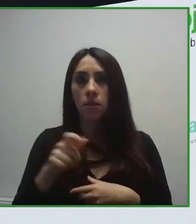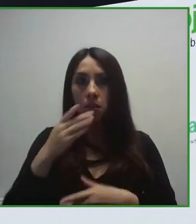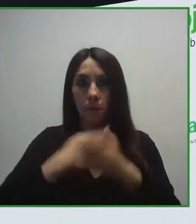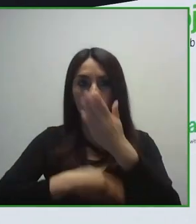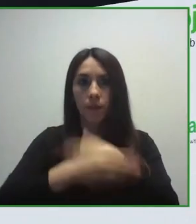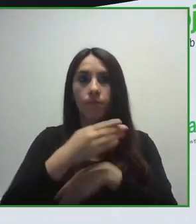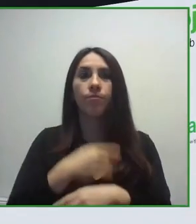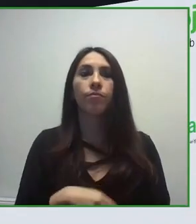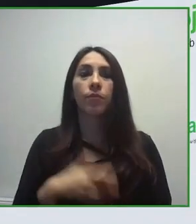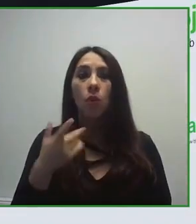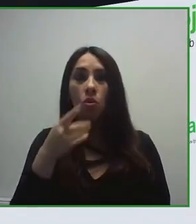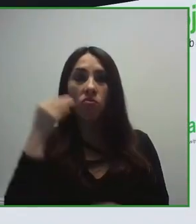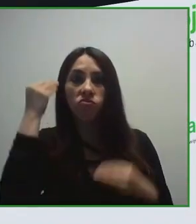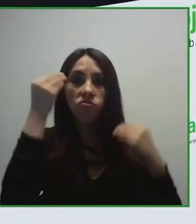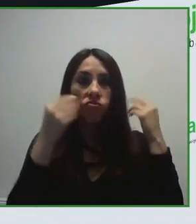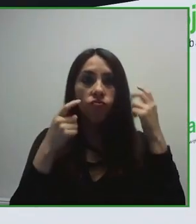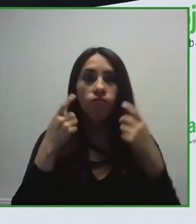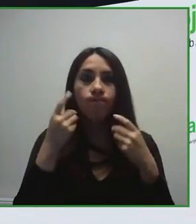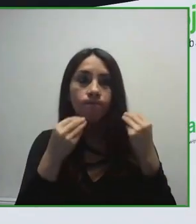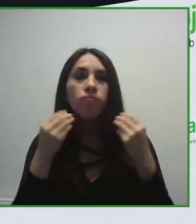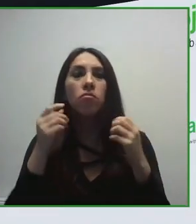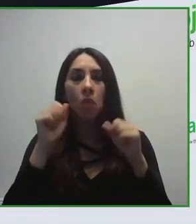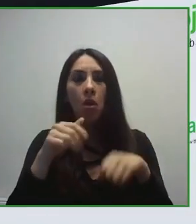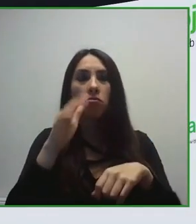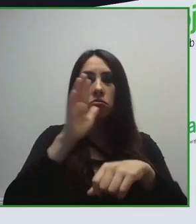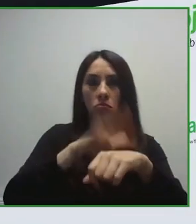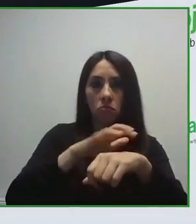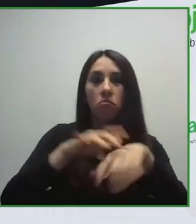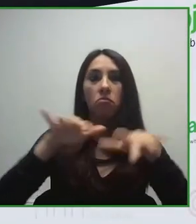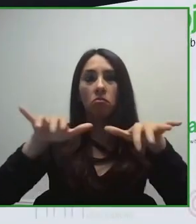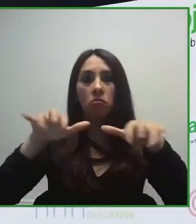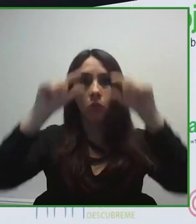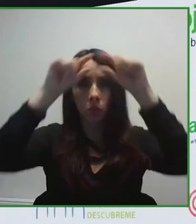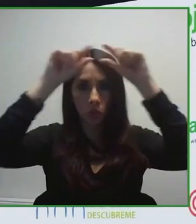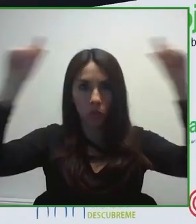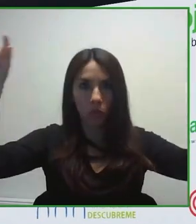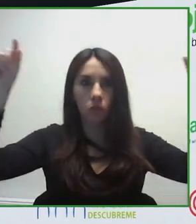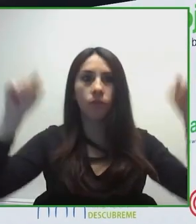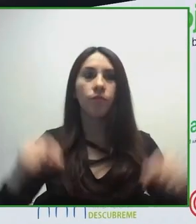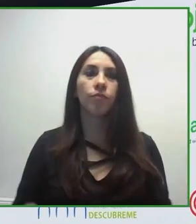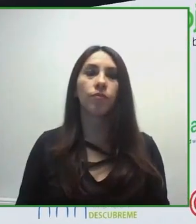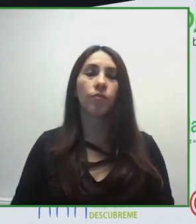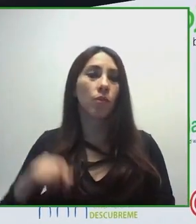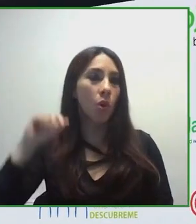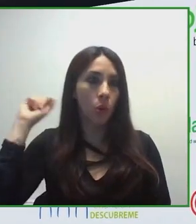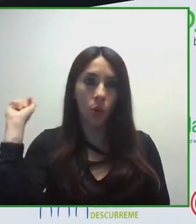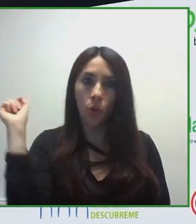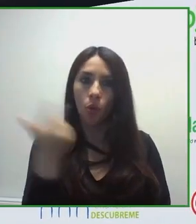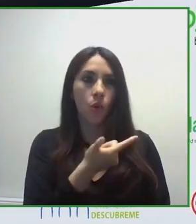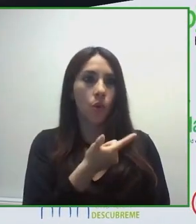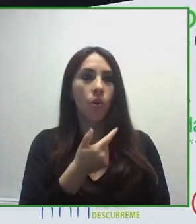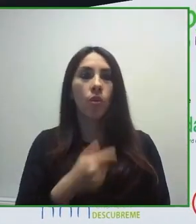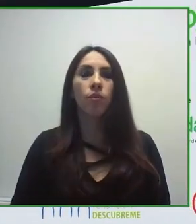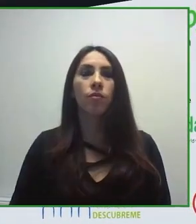Y ya en este siglo estamos enfocados en la tecnología, cómo introducir la tecnología y